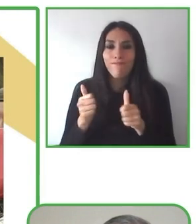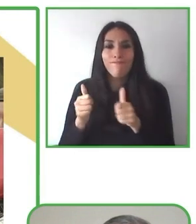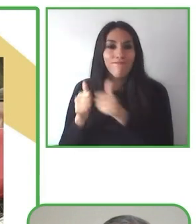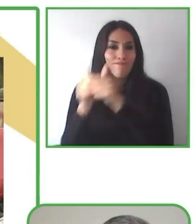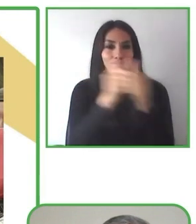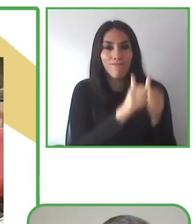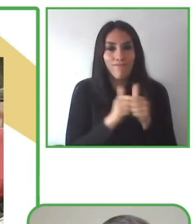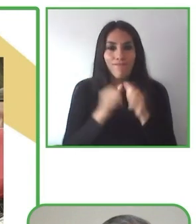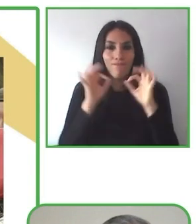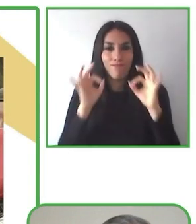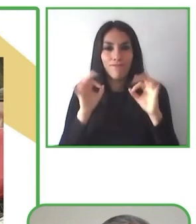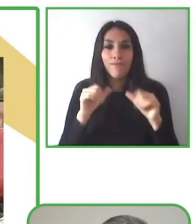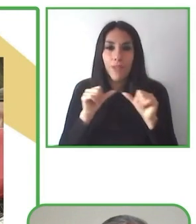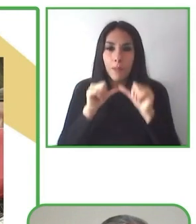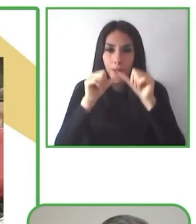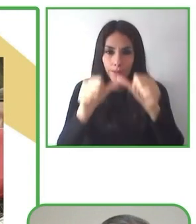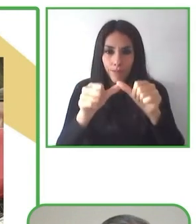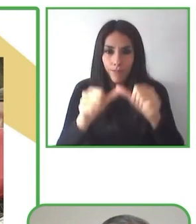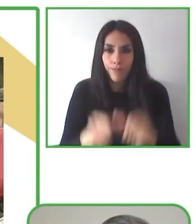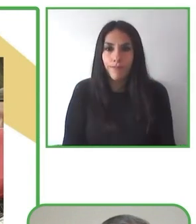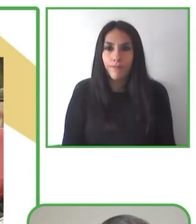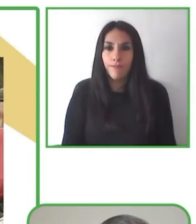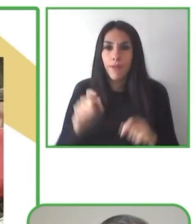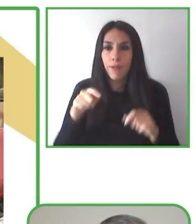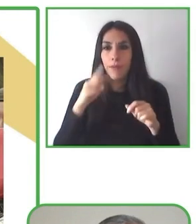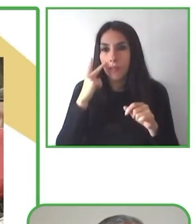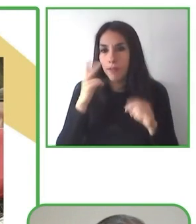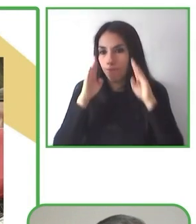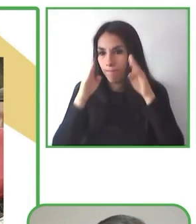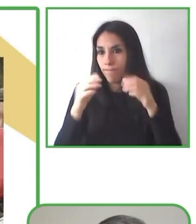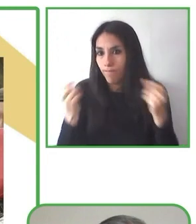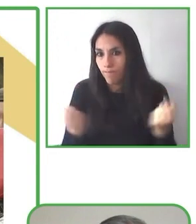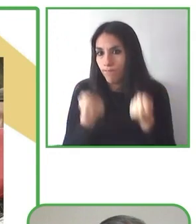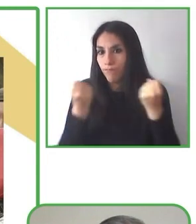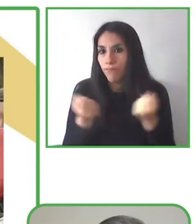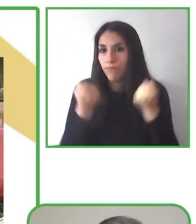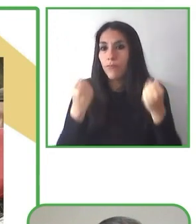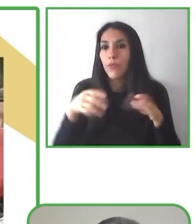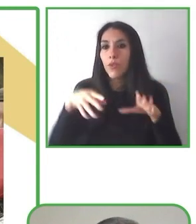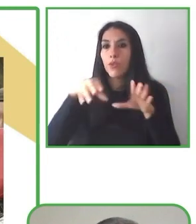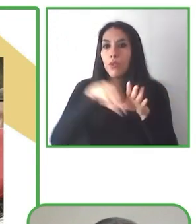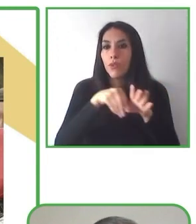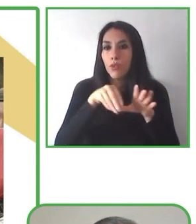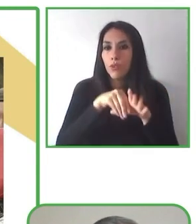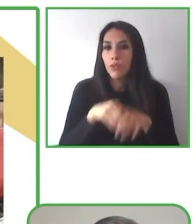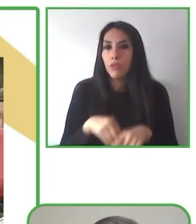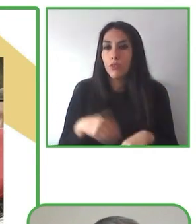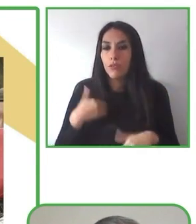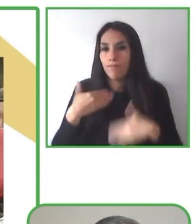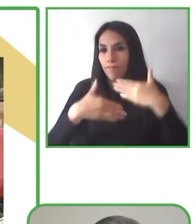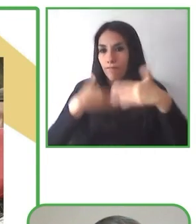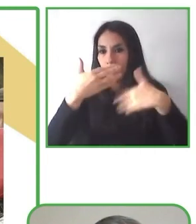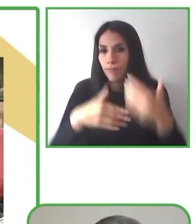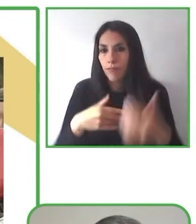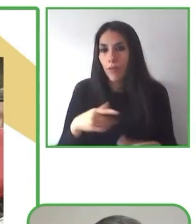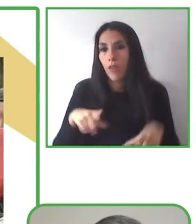Por lo tanto, invitamos a las personas con capacidades para destruir esas barreras y con